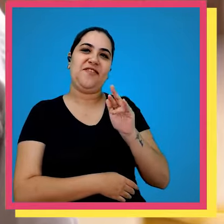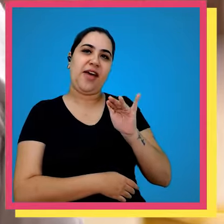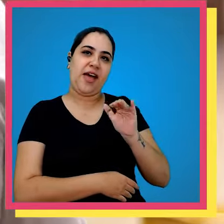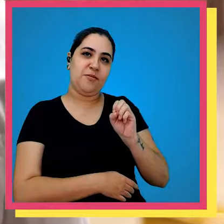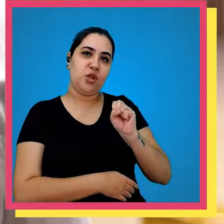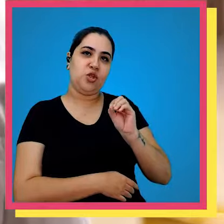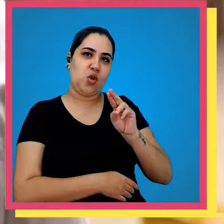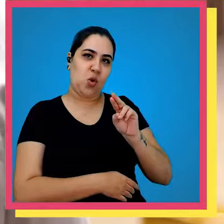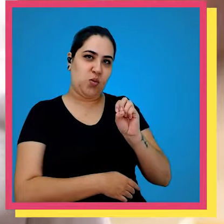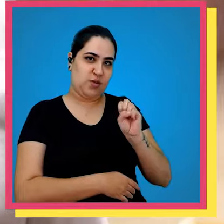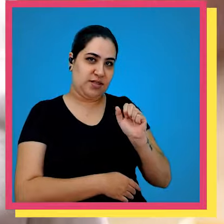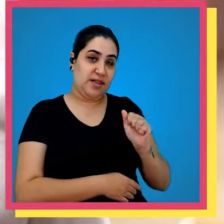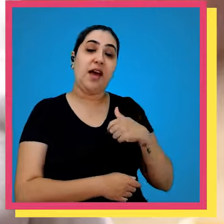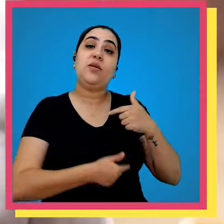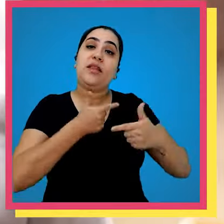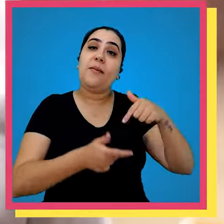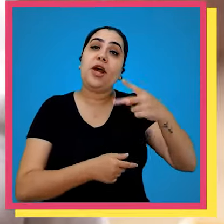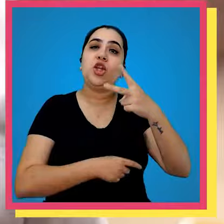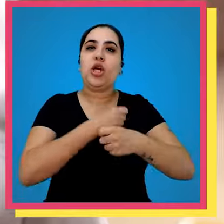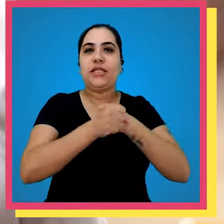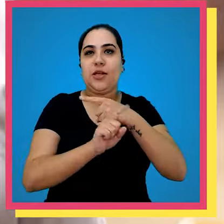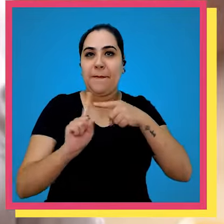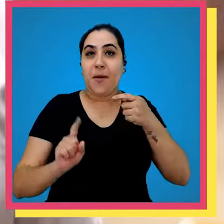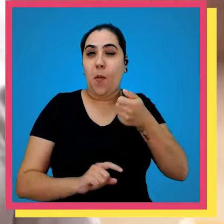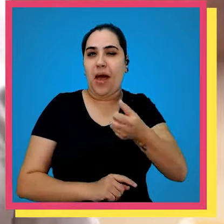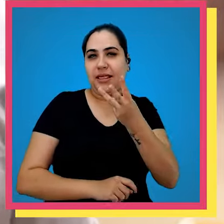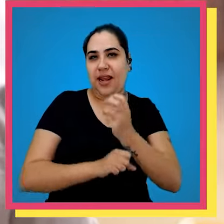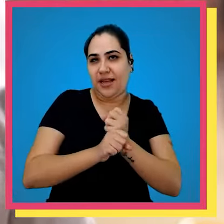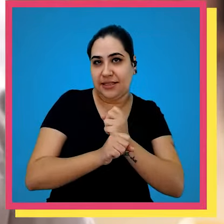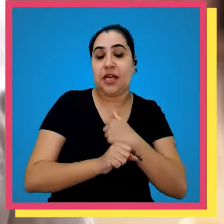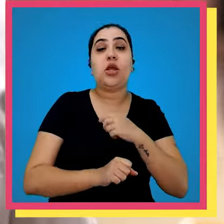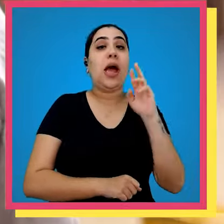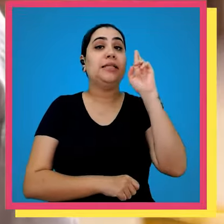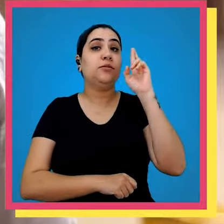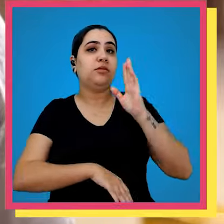chamo Fábio Souza estou no grupo vetorial recordo dois anos e meio quase três e sou